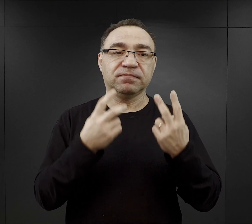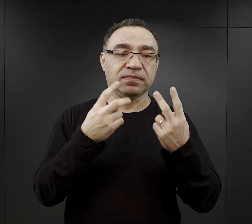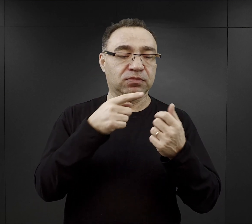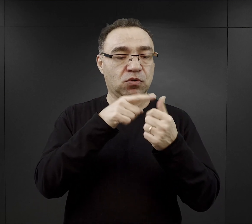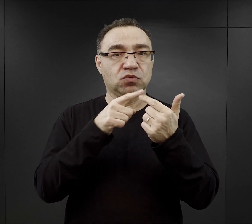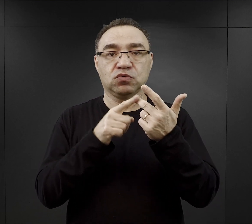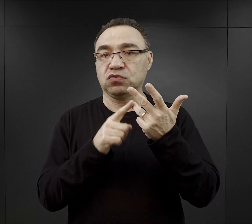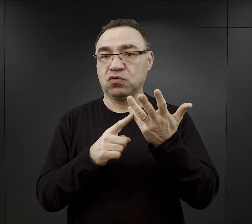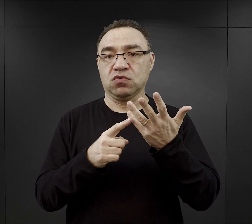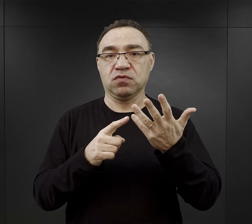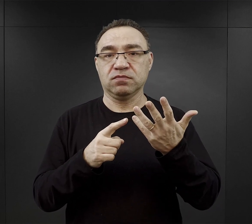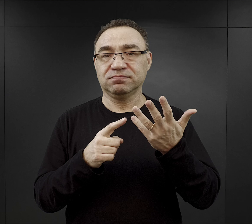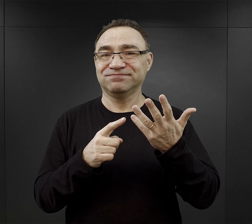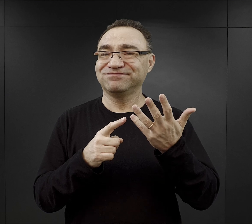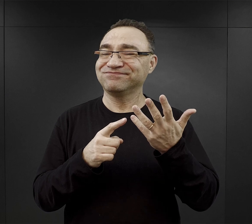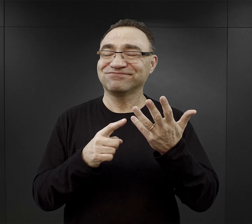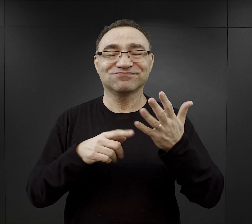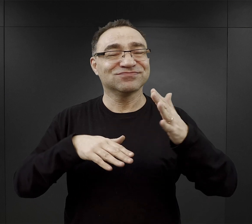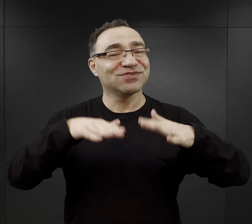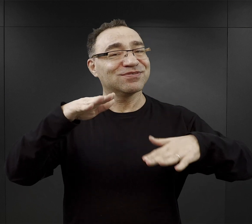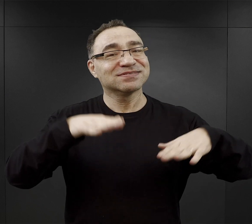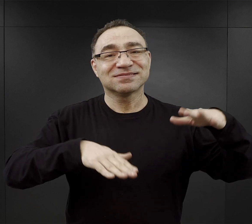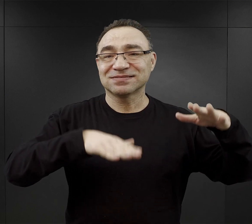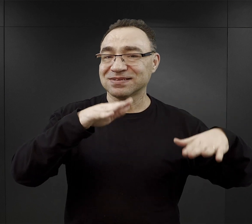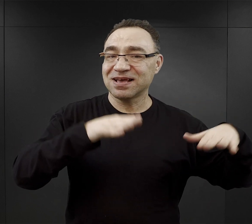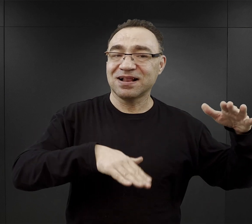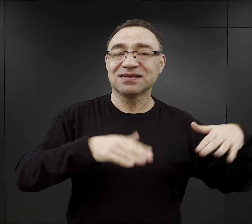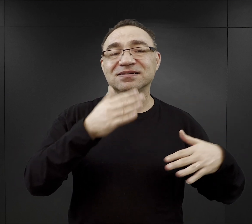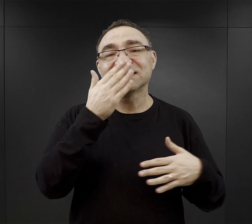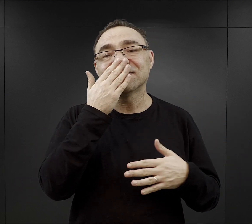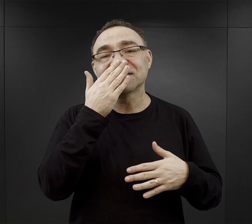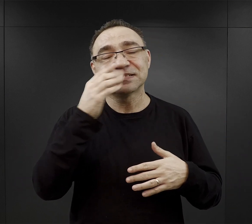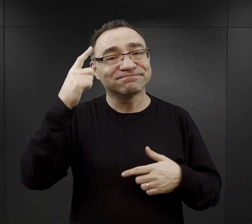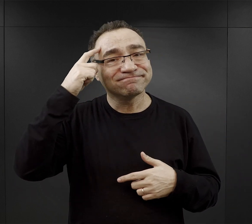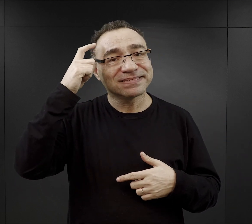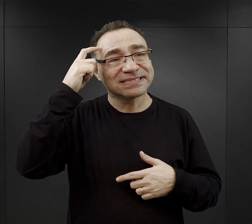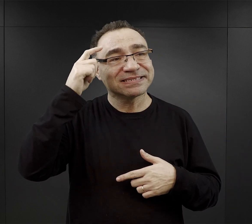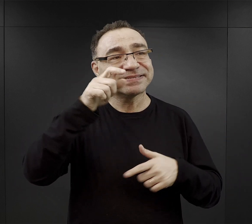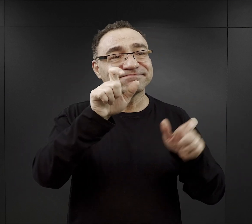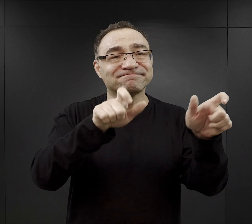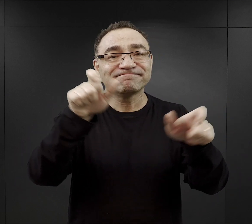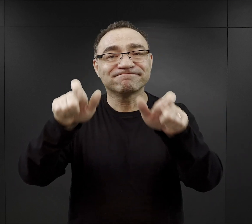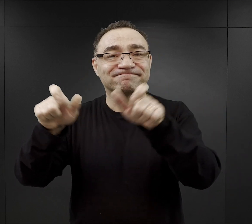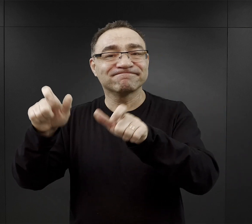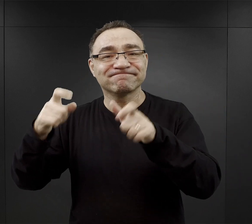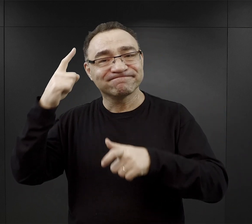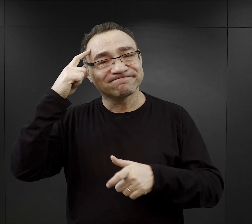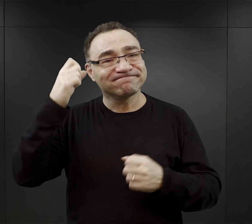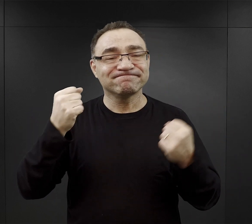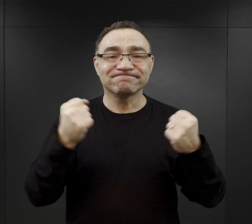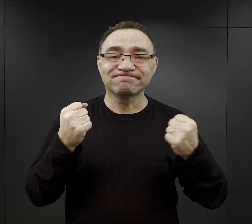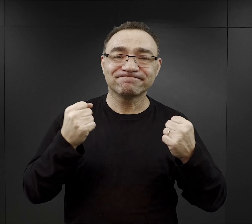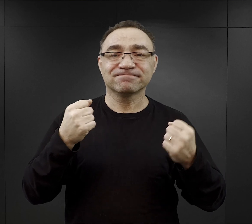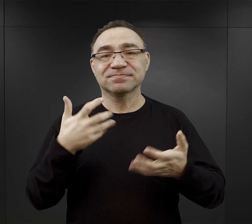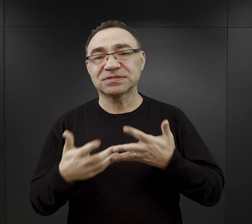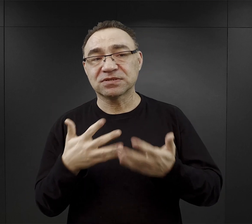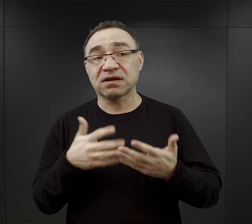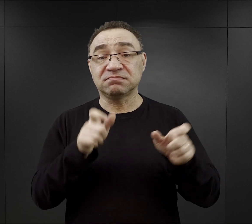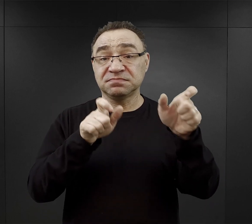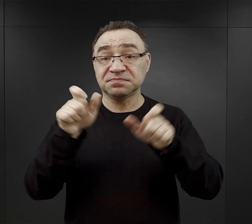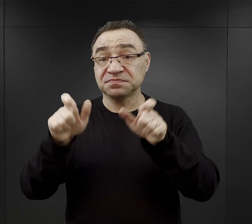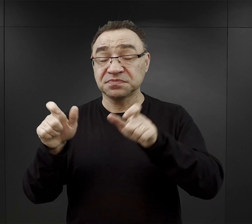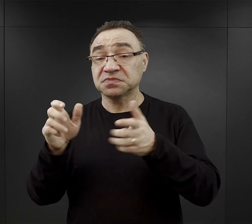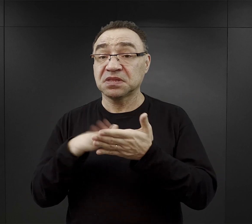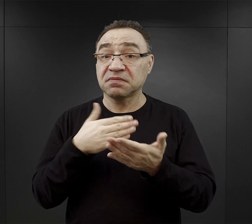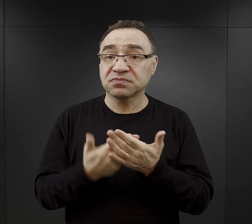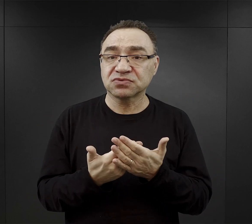To faktycznie wiele zależało od konstrukcji psychicznej, fizycznej danej osoby, ale też i więźniowie zwracali uwagę na to